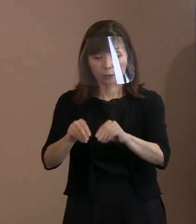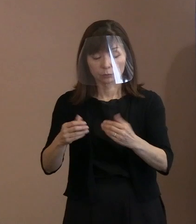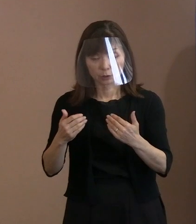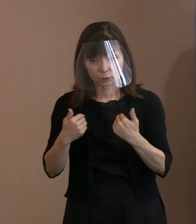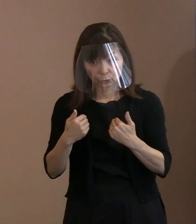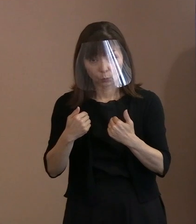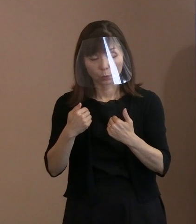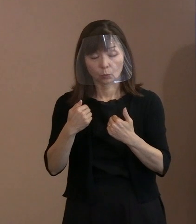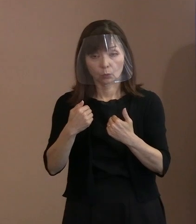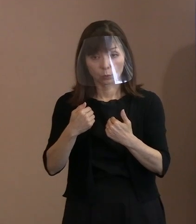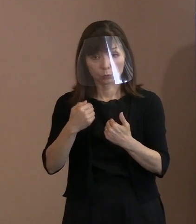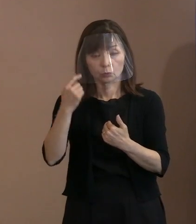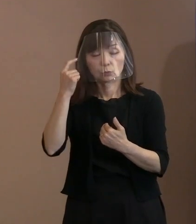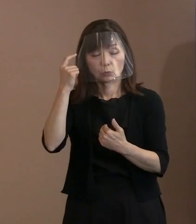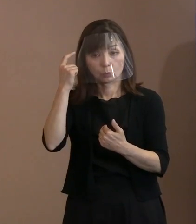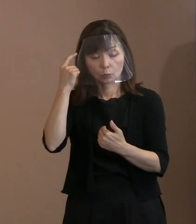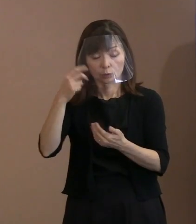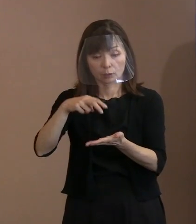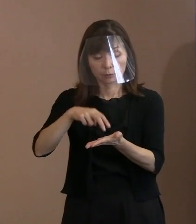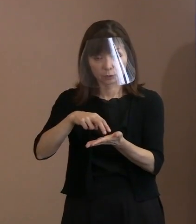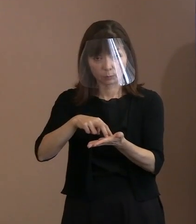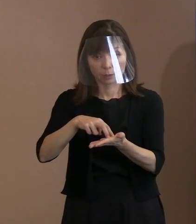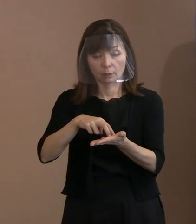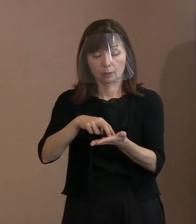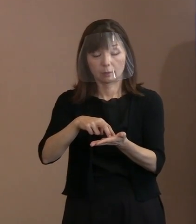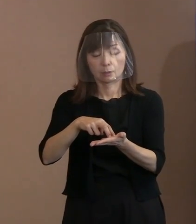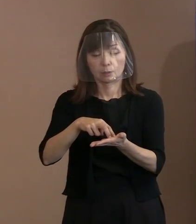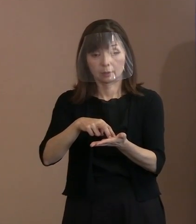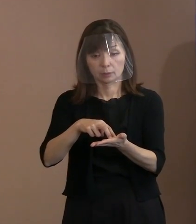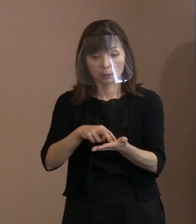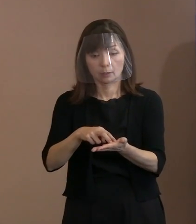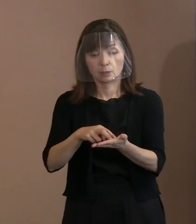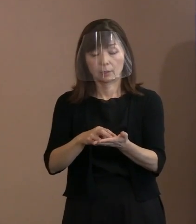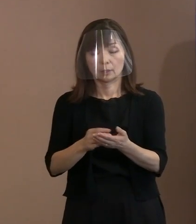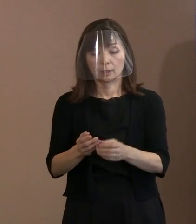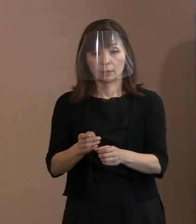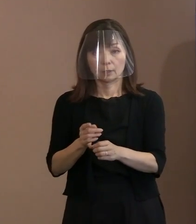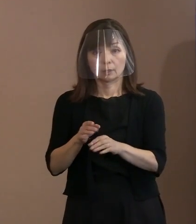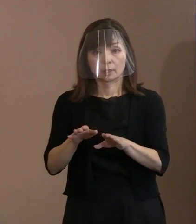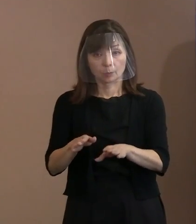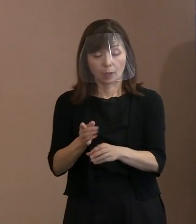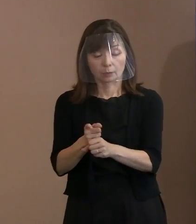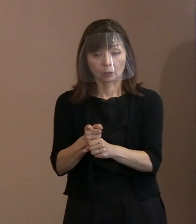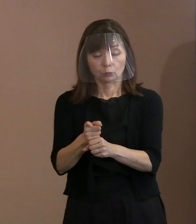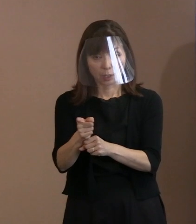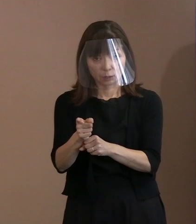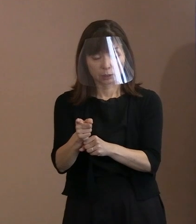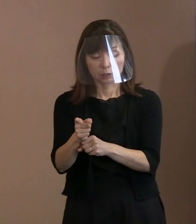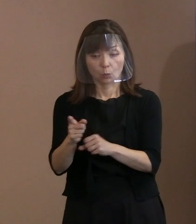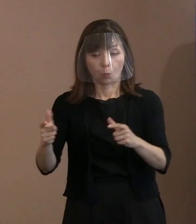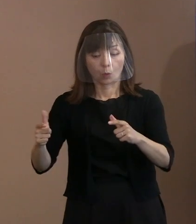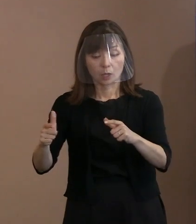今ある核兵器をどのように圧縮していくか､ 減らしていくか｡